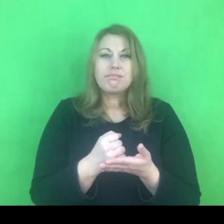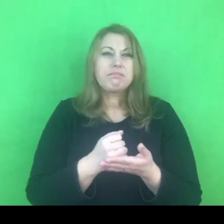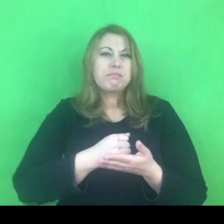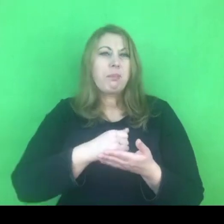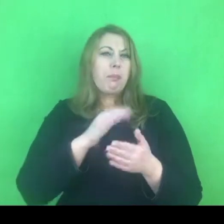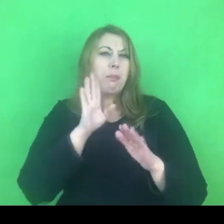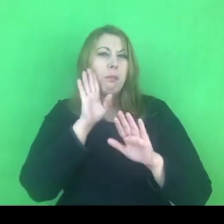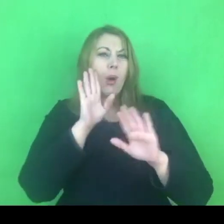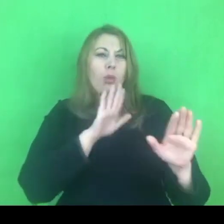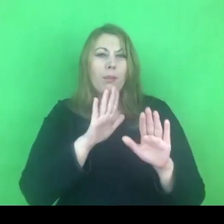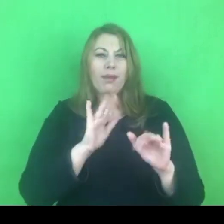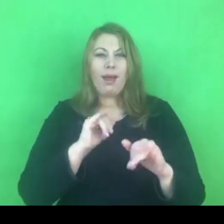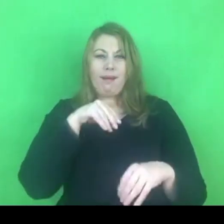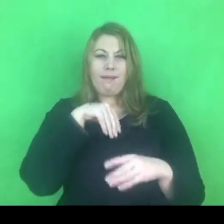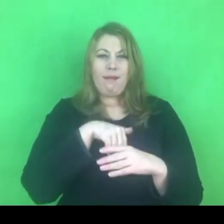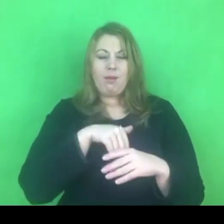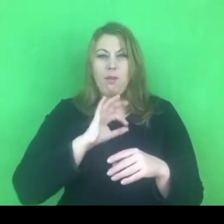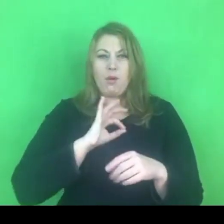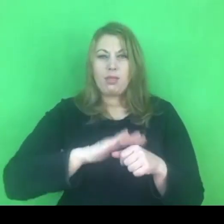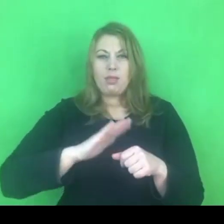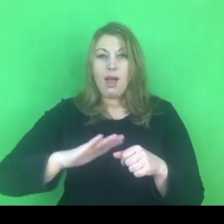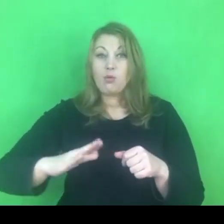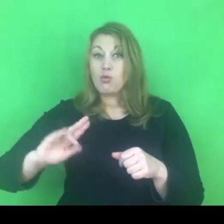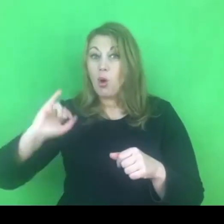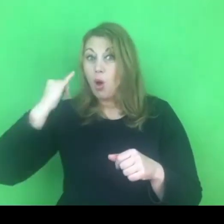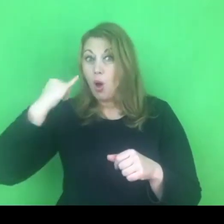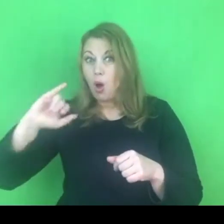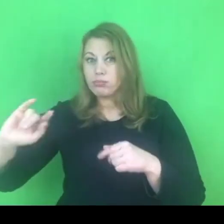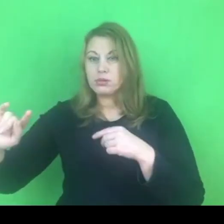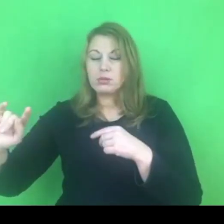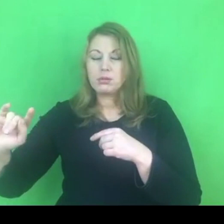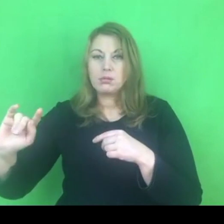Żaden inny naród nie powinien się w tę kwestię mieszać.